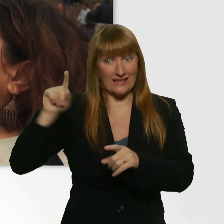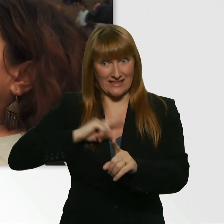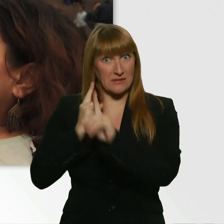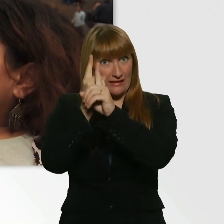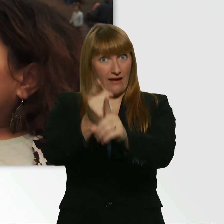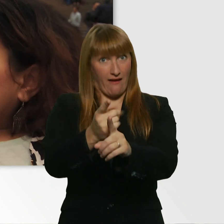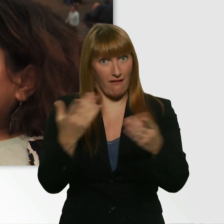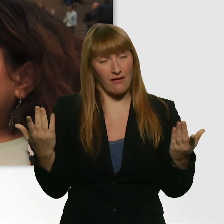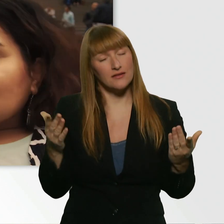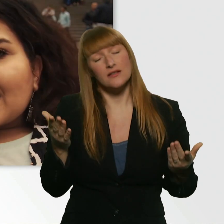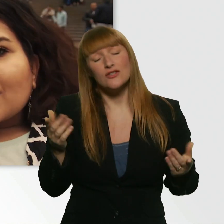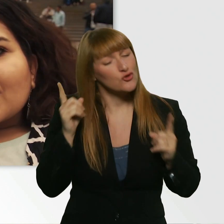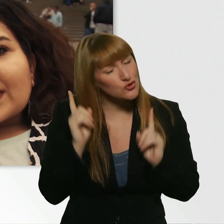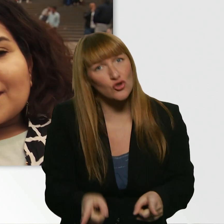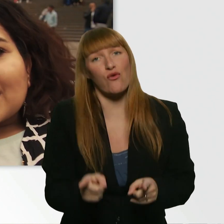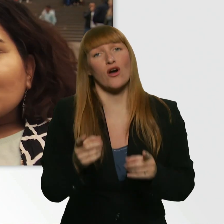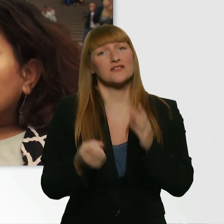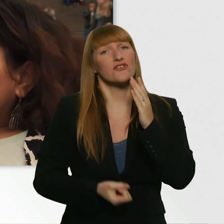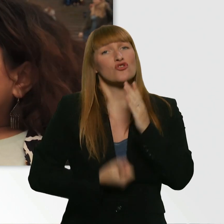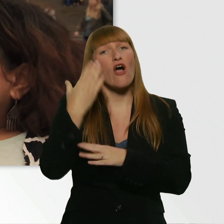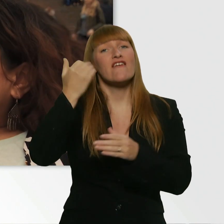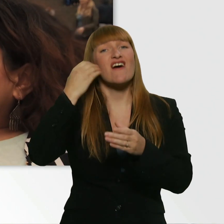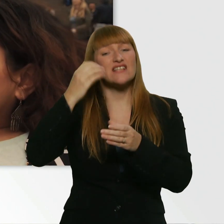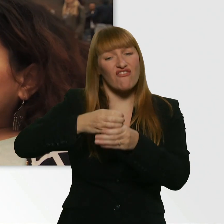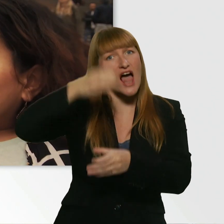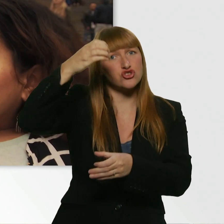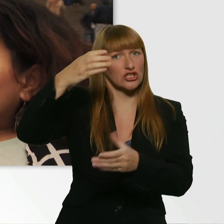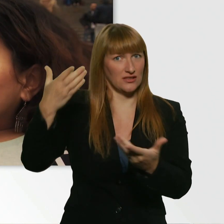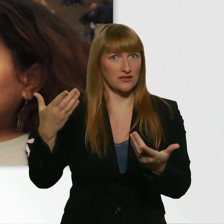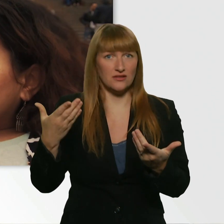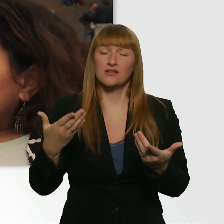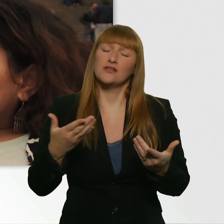Und er hat mir direkt ne nagelneue Wasserflasche gegeben. Und er war übelst nett.